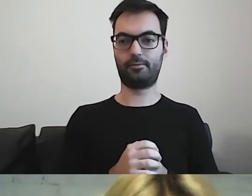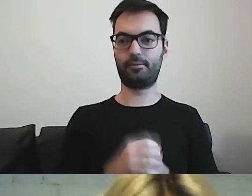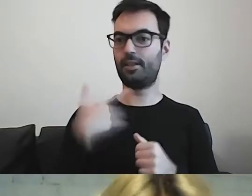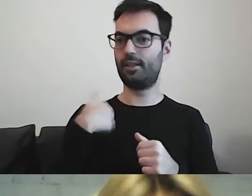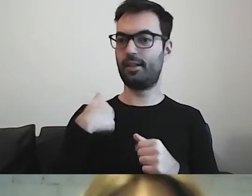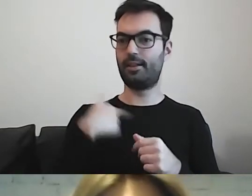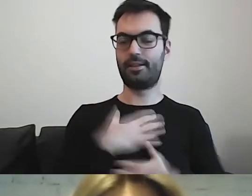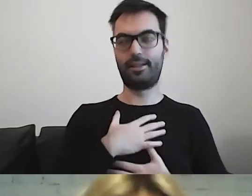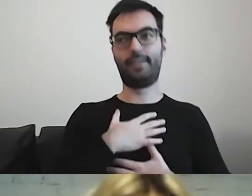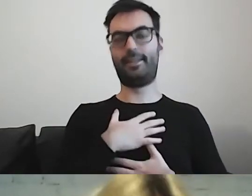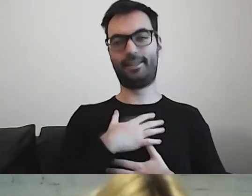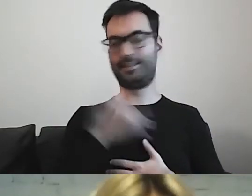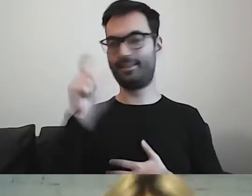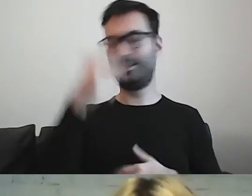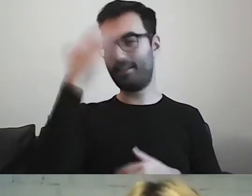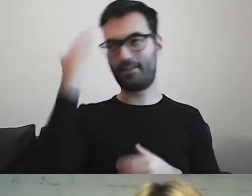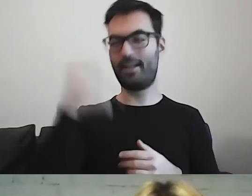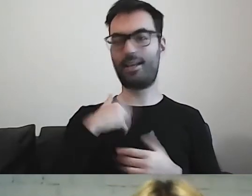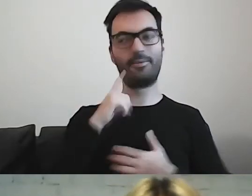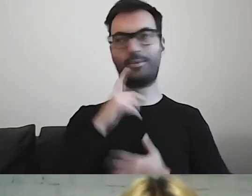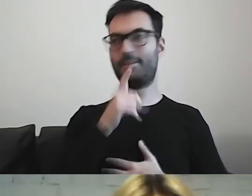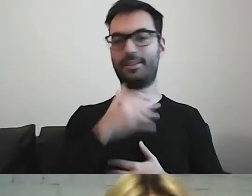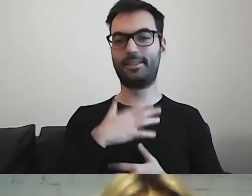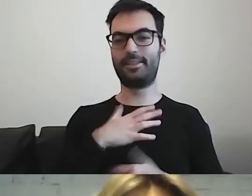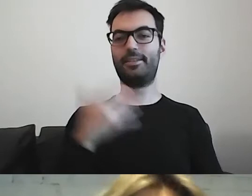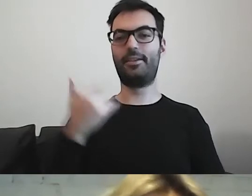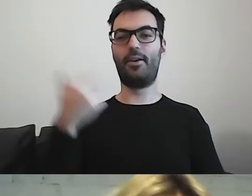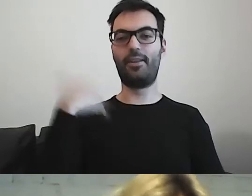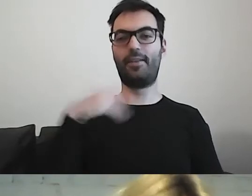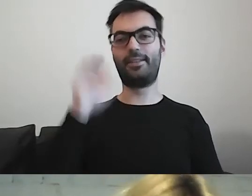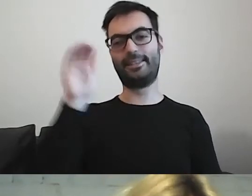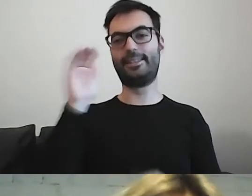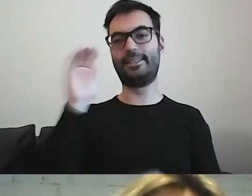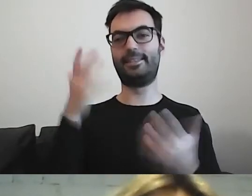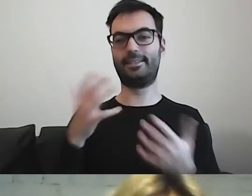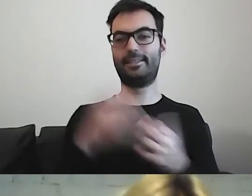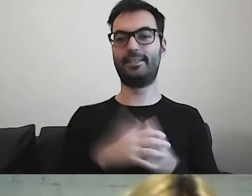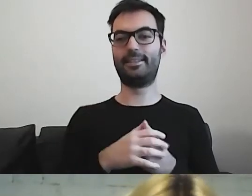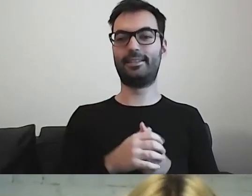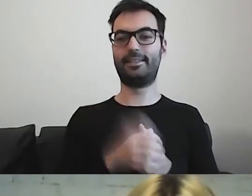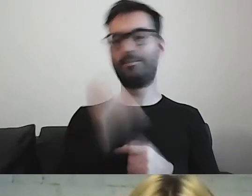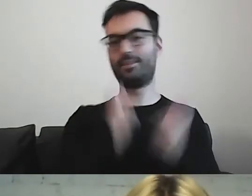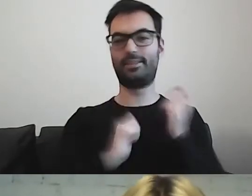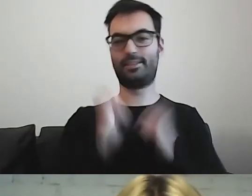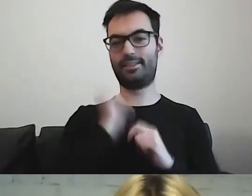że ja do ciebie wzdycham od jakiegoś czasu. Dlatego się cieszę, że się tym podzielisz.